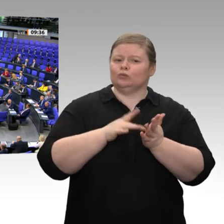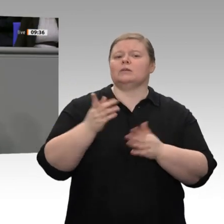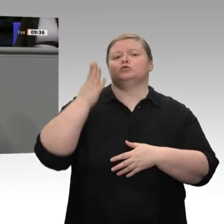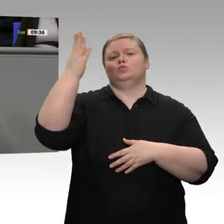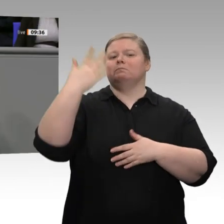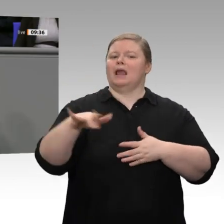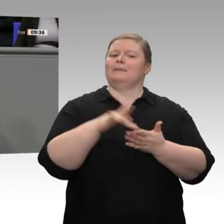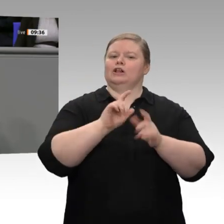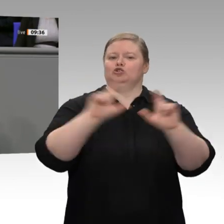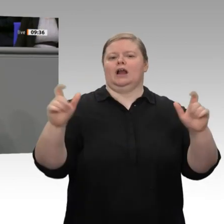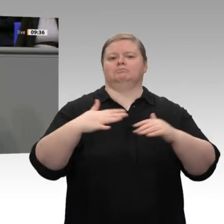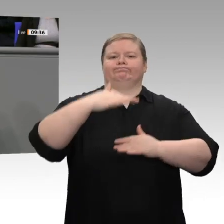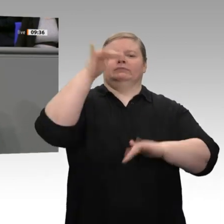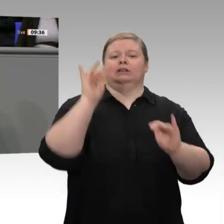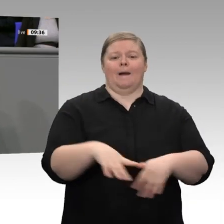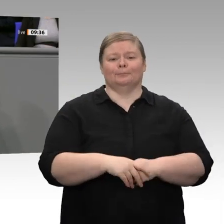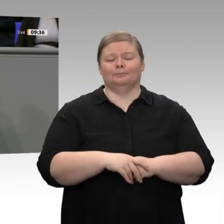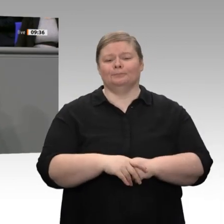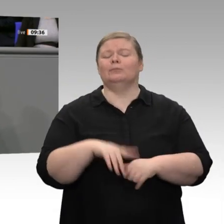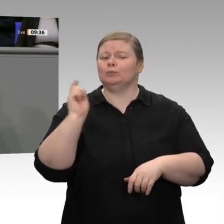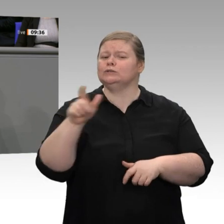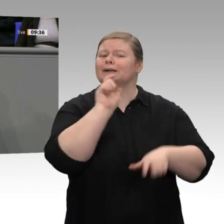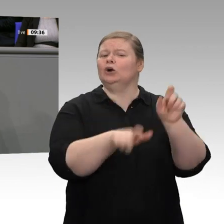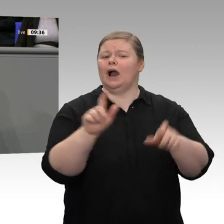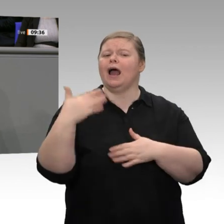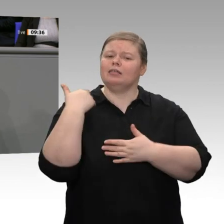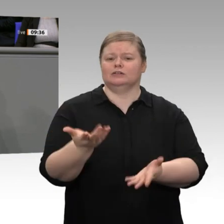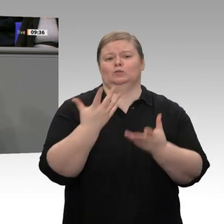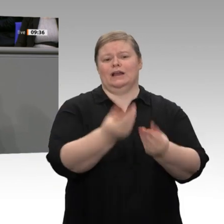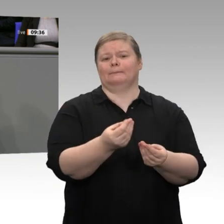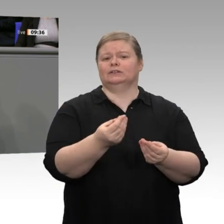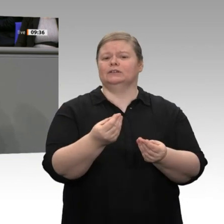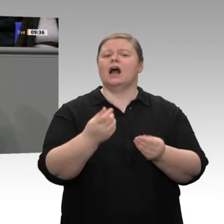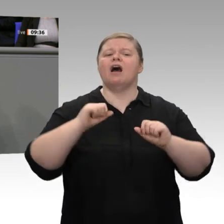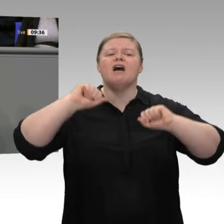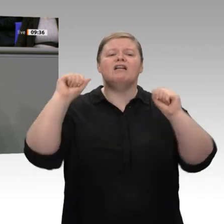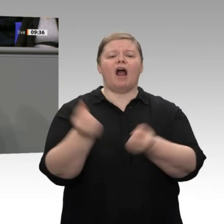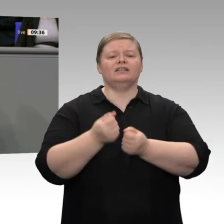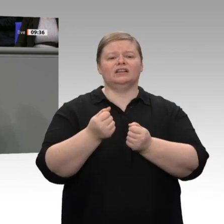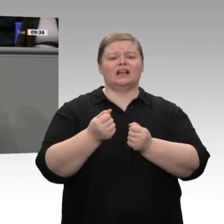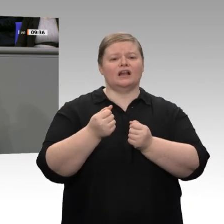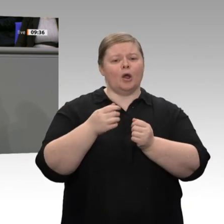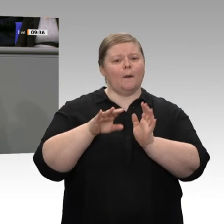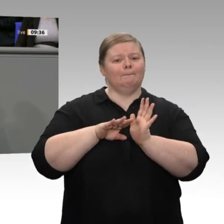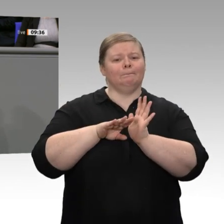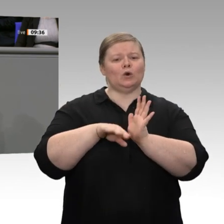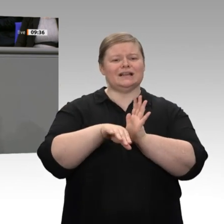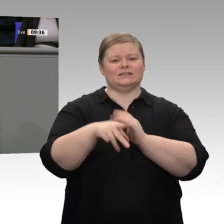dabei bleiben wir. Die kalte Progression ist seit einigen Jahren abgeschafft; aber wir müssen darüber hinaus an den Mittelstandsbauch ran: Es kann nicht sein, dass wir den Bürgern